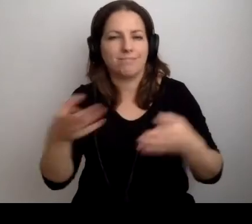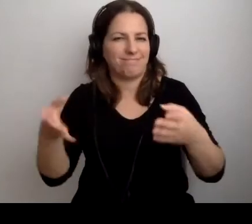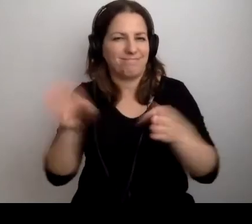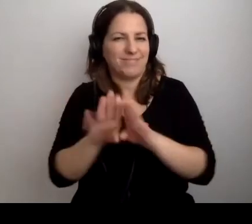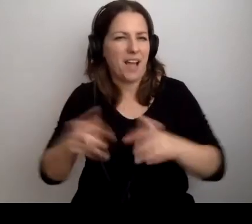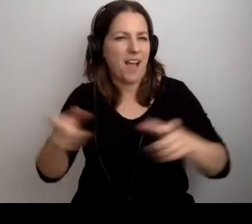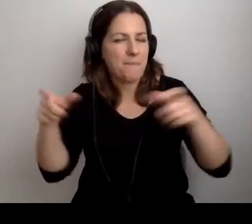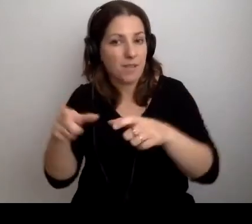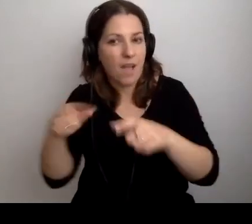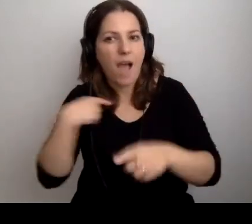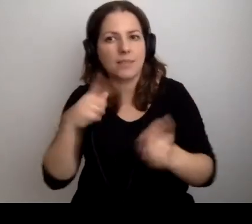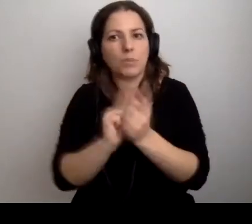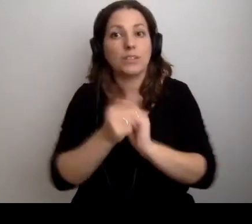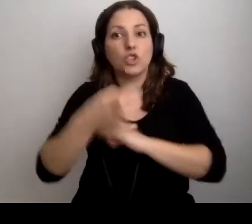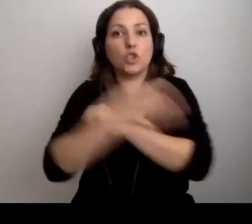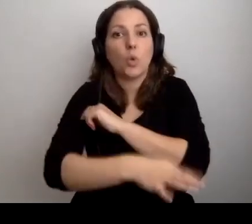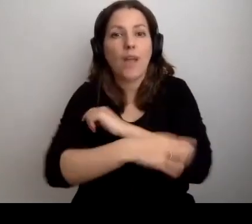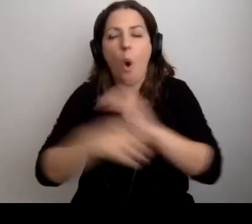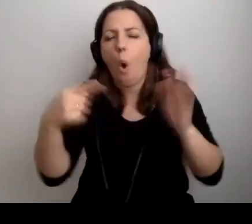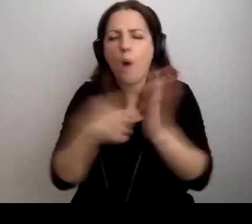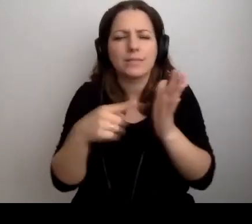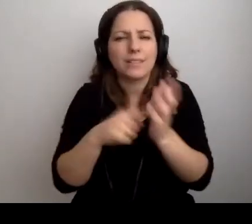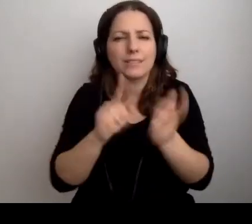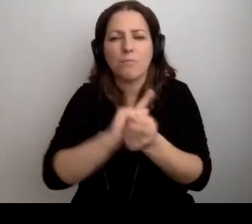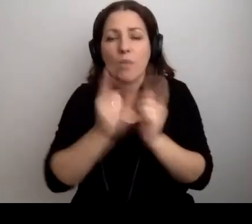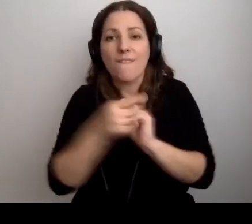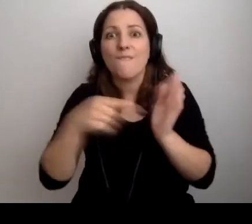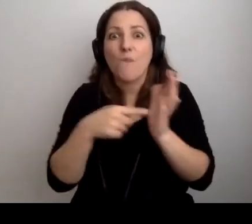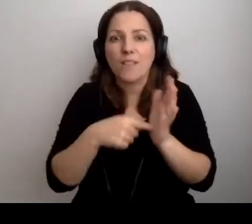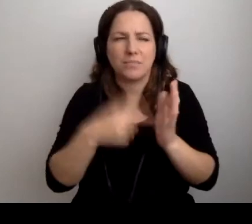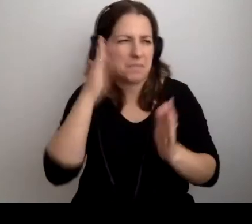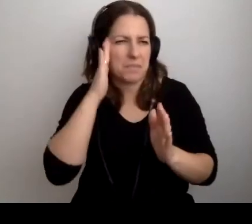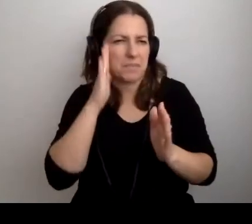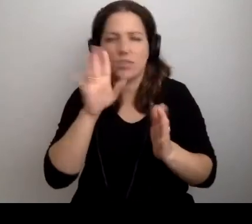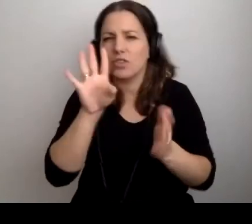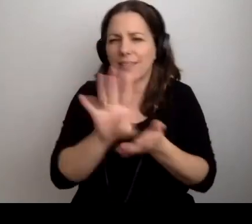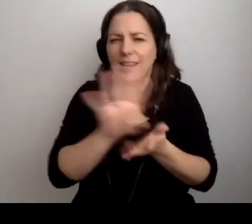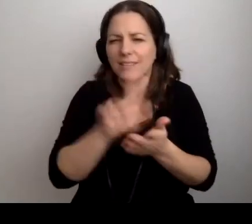Ja spotkałem się ze studentami na ostatnim spotkaniu 12 marca.